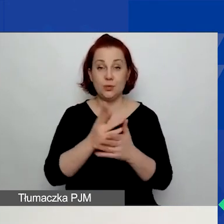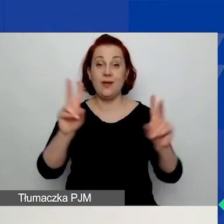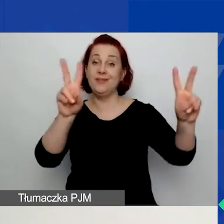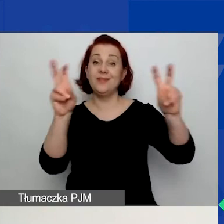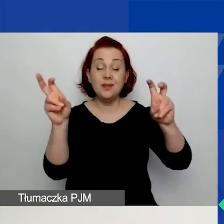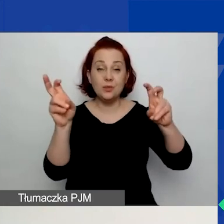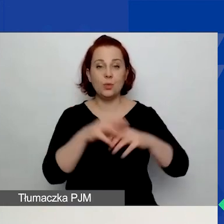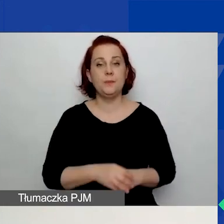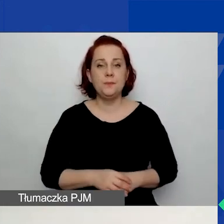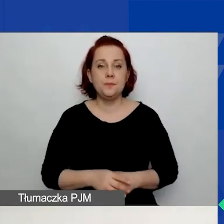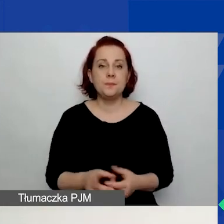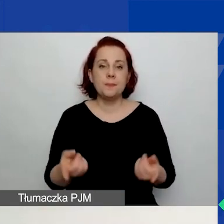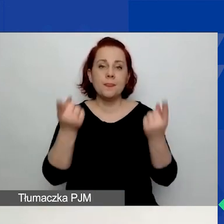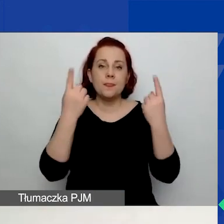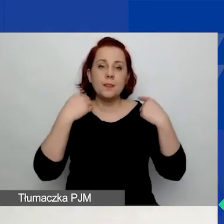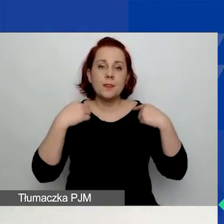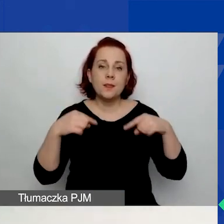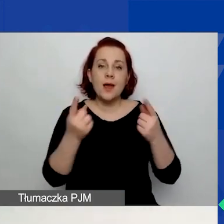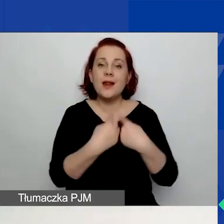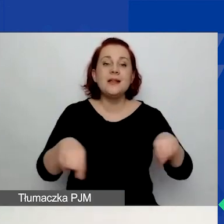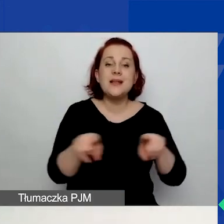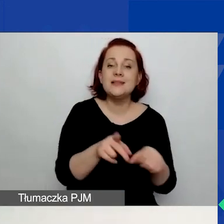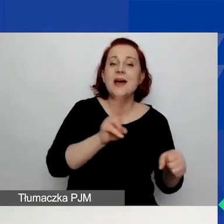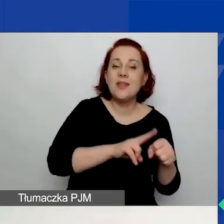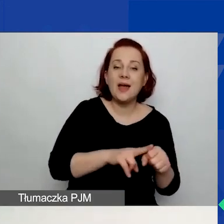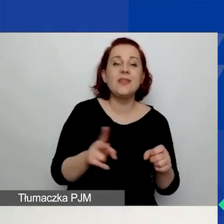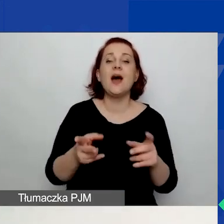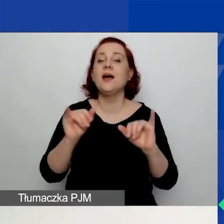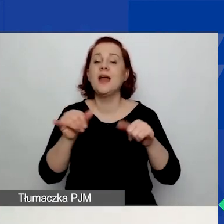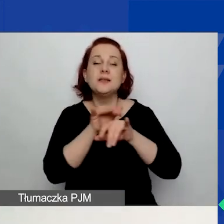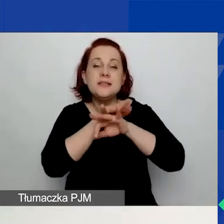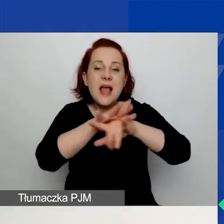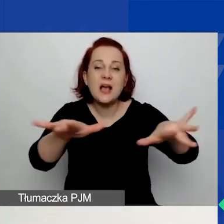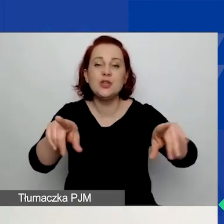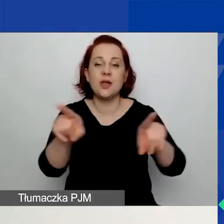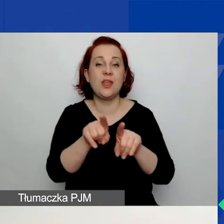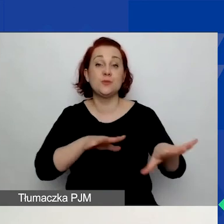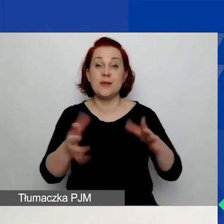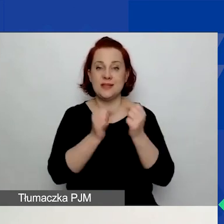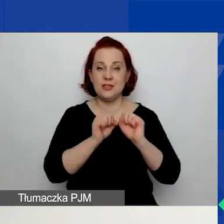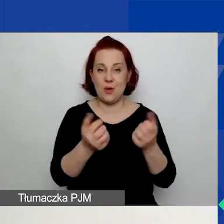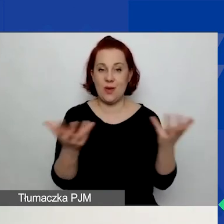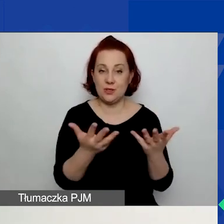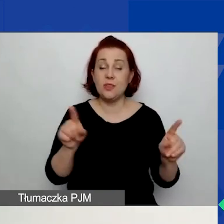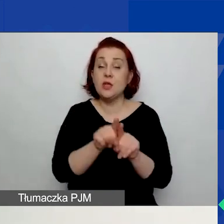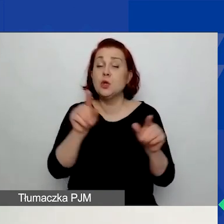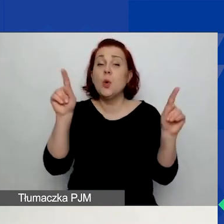dat realizacji, zasięgu, miejsca działań. Prosimy o krótki opis/streszczenie, uzasadnienie potrzeby podjęcia działań.